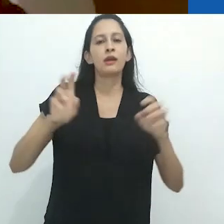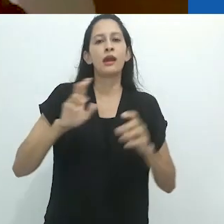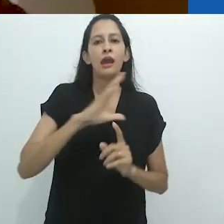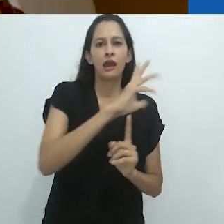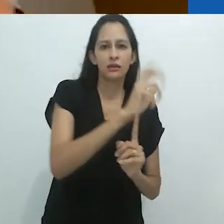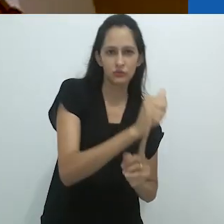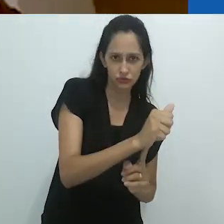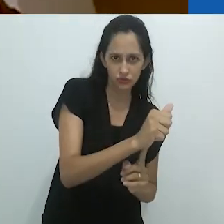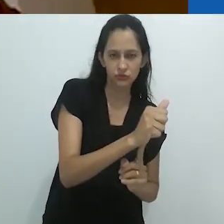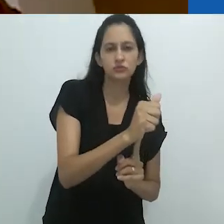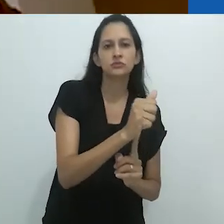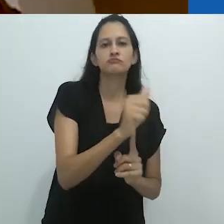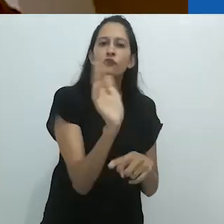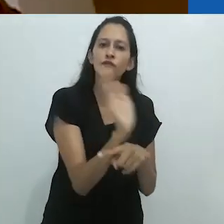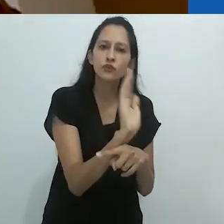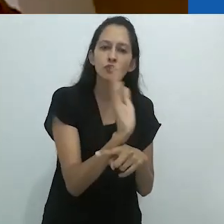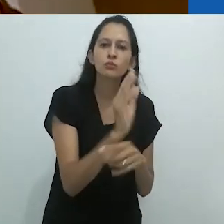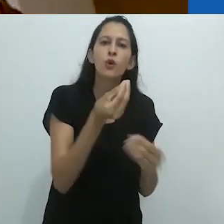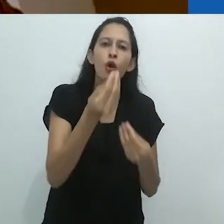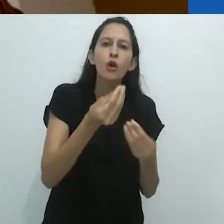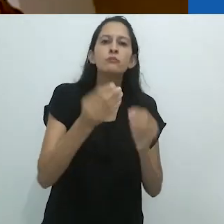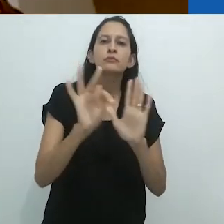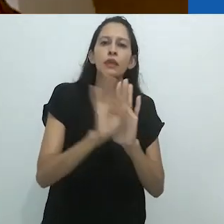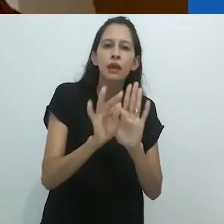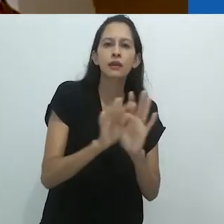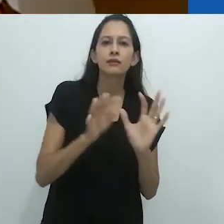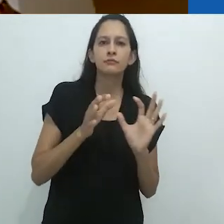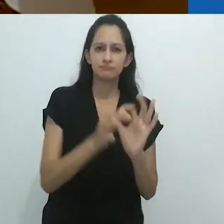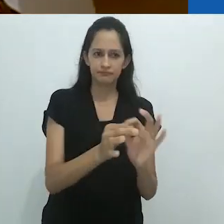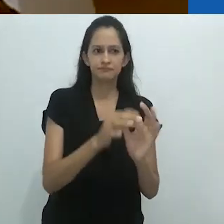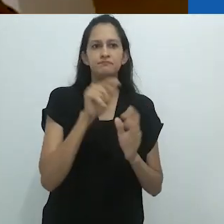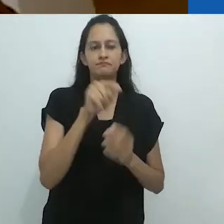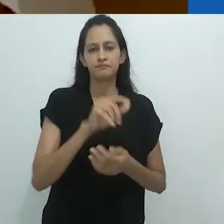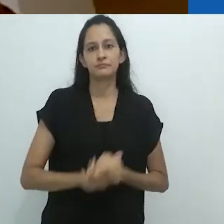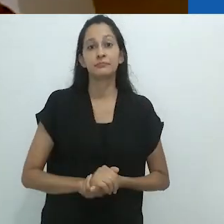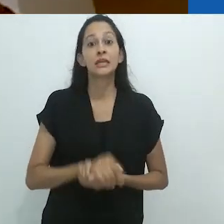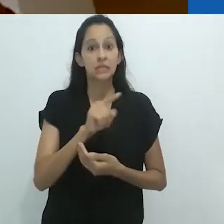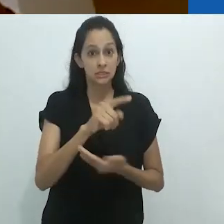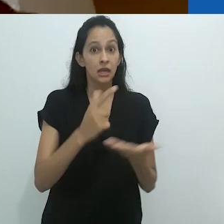“A obra de arte na era de sua reprodutibilidade técnica”.